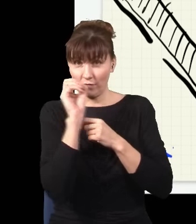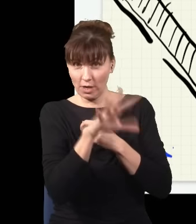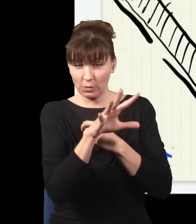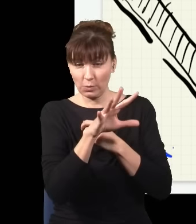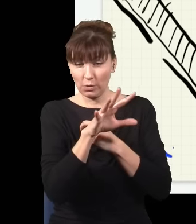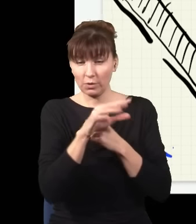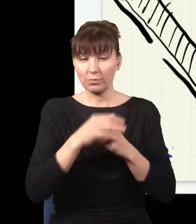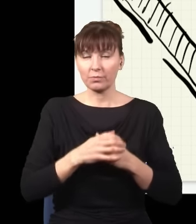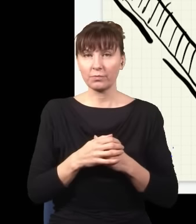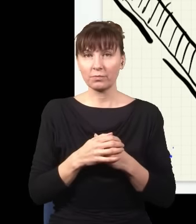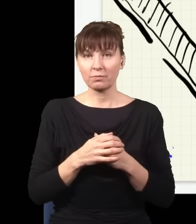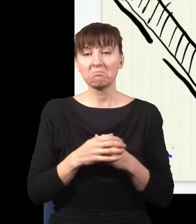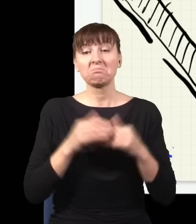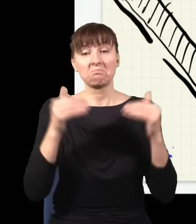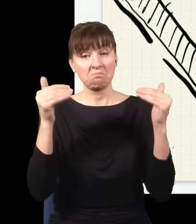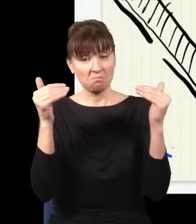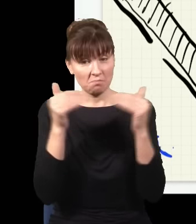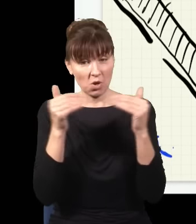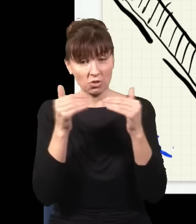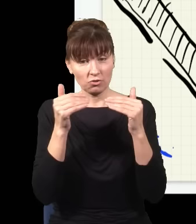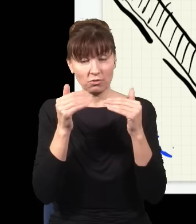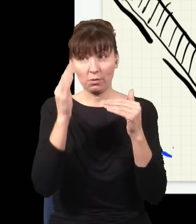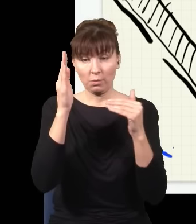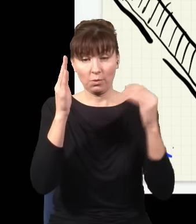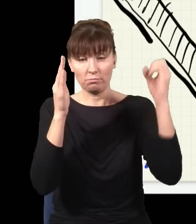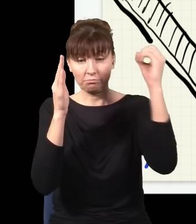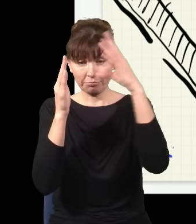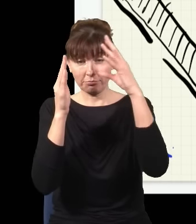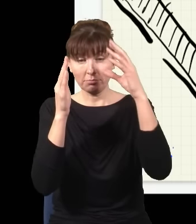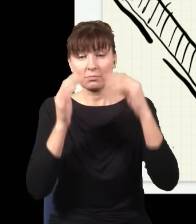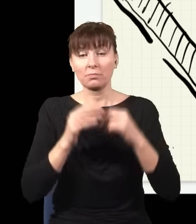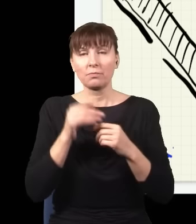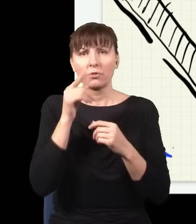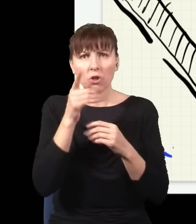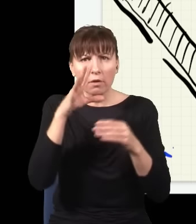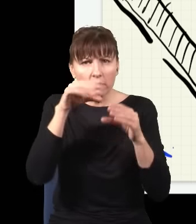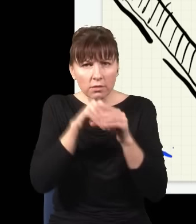to jest pewna niewielka szansa, że pojawią się tutaj dwie czerwone wiązki,